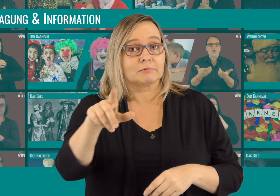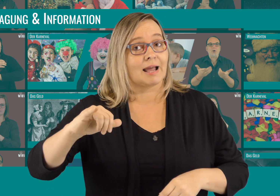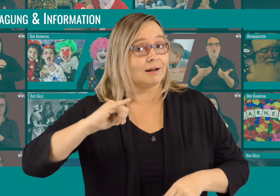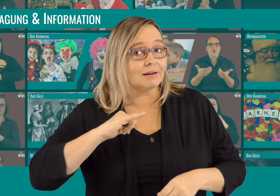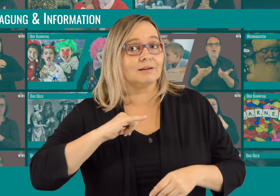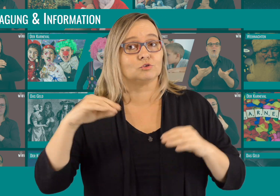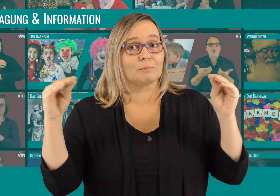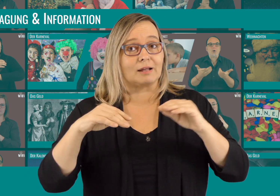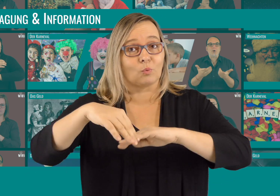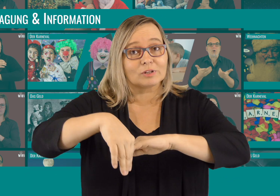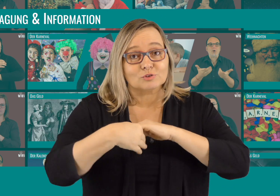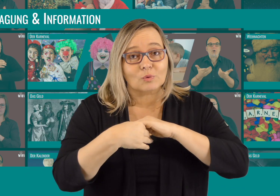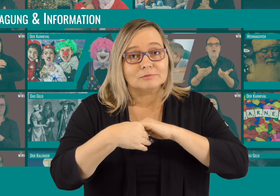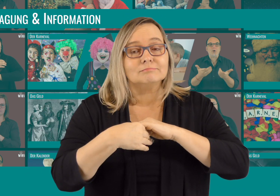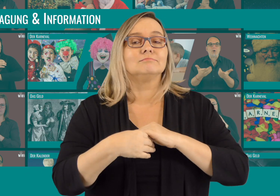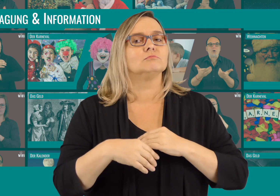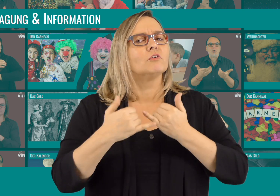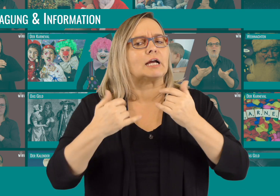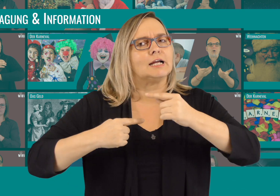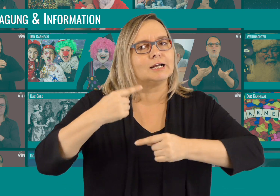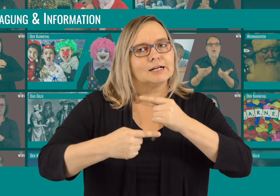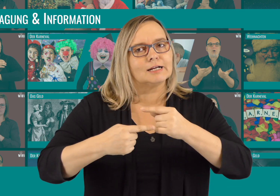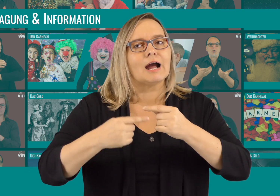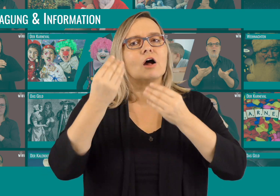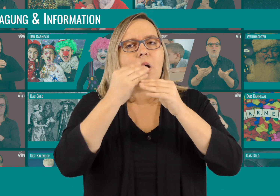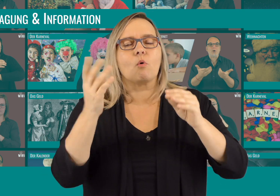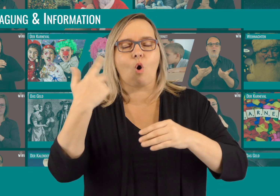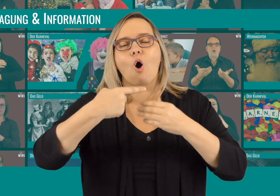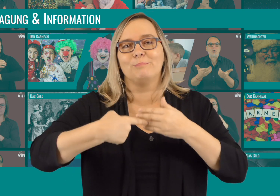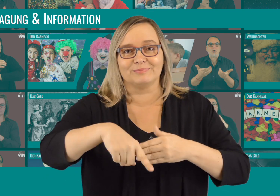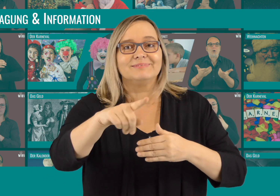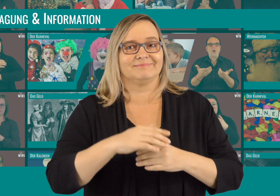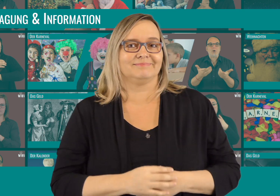Habt ihr auch Interesse, unser Projekt zu unterstützen? Nähere Informationen dazu kommen in Kürze.